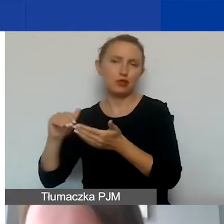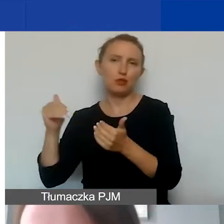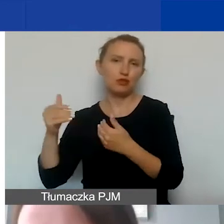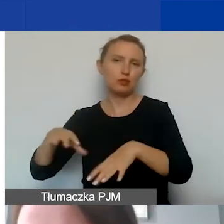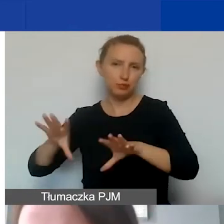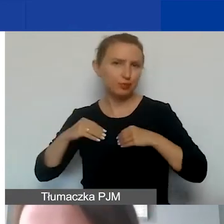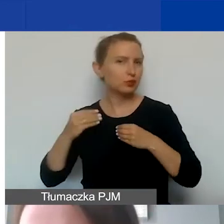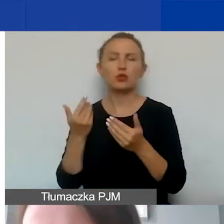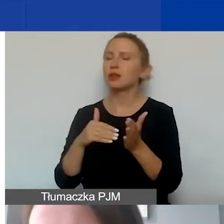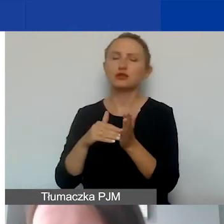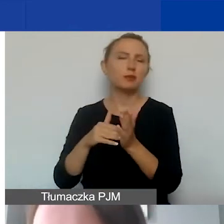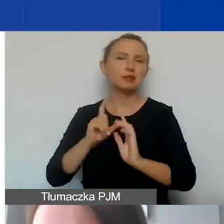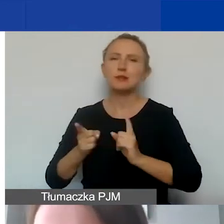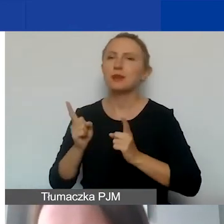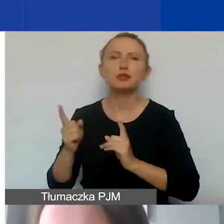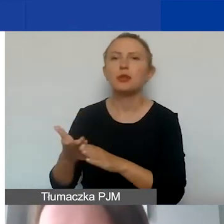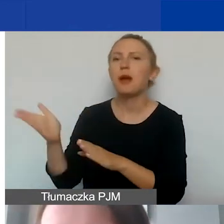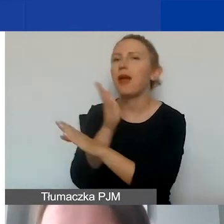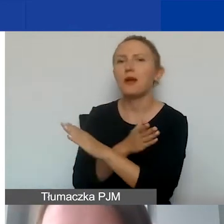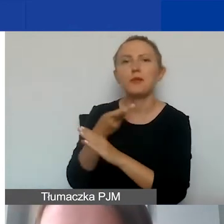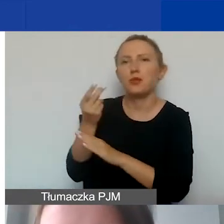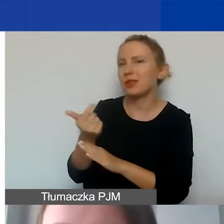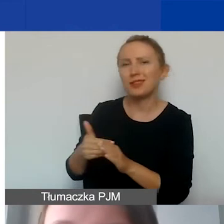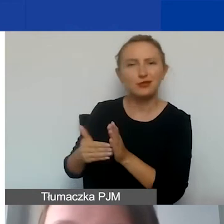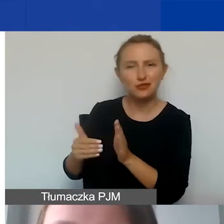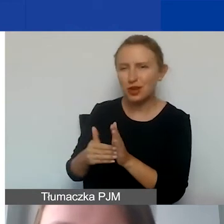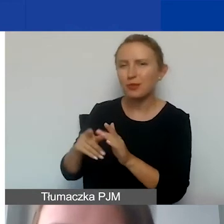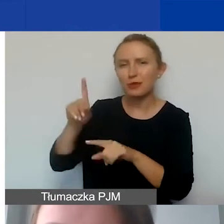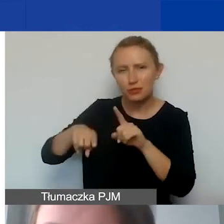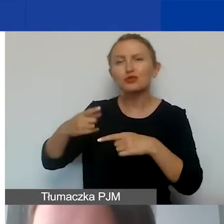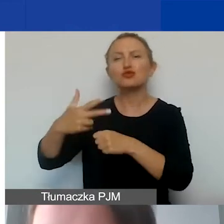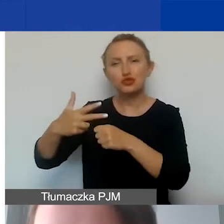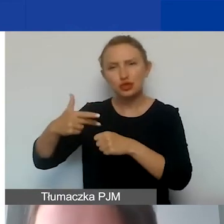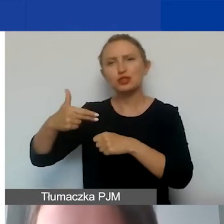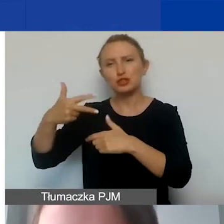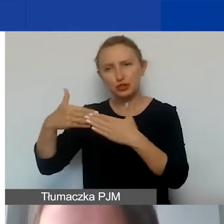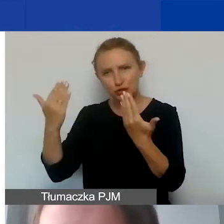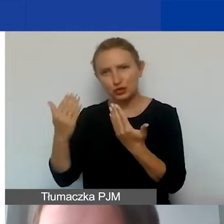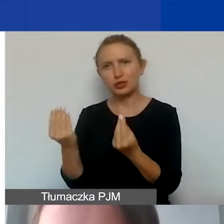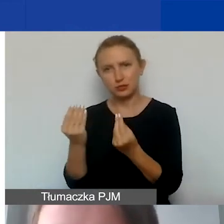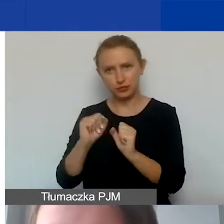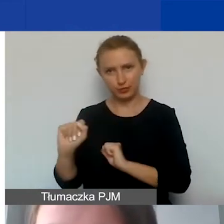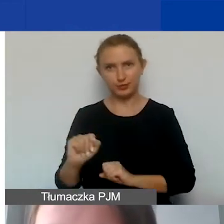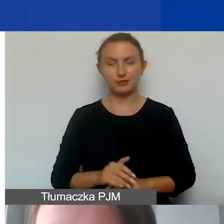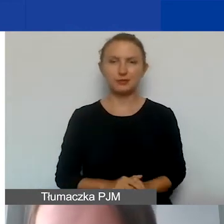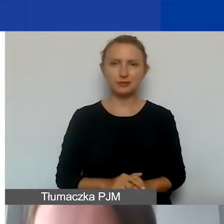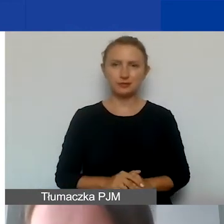Nie trzeba się spieszyć, żeby opłacać je wcześniej. Tak że takie koszty również będziemy kwalifikowali.